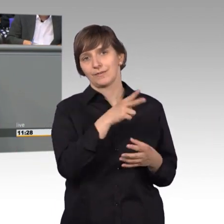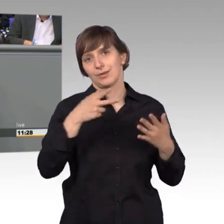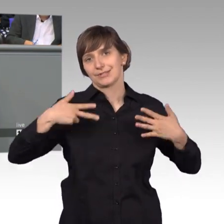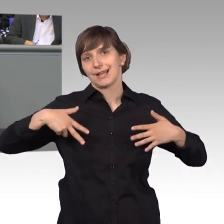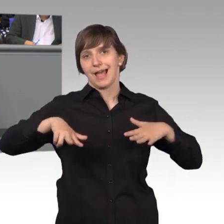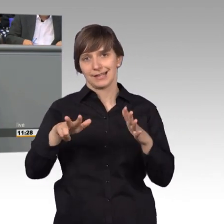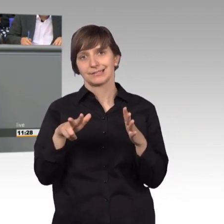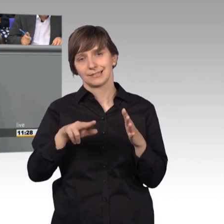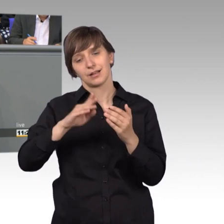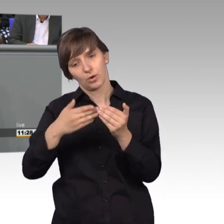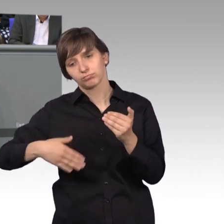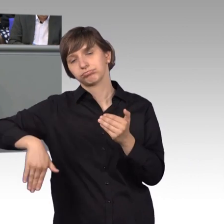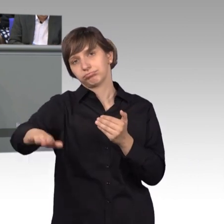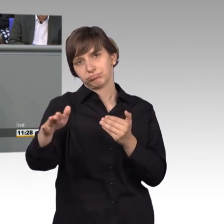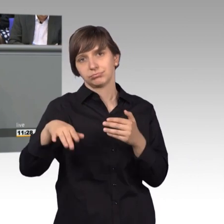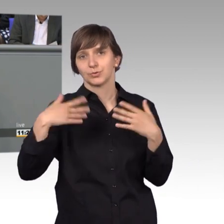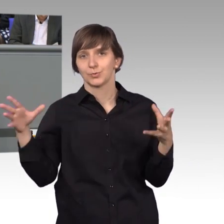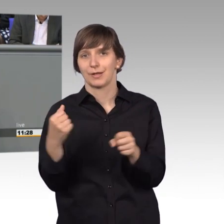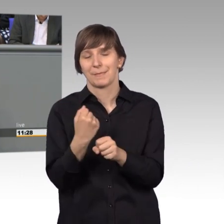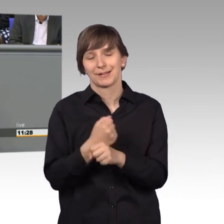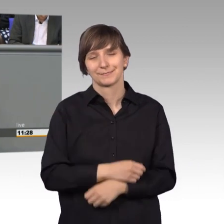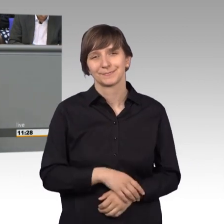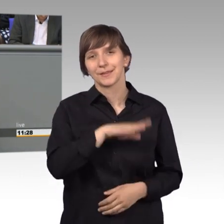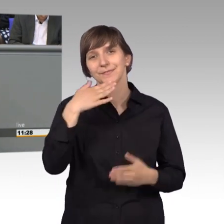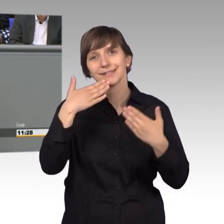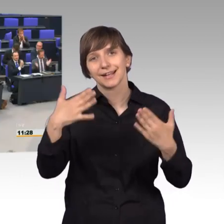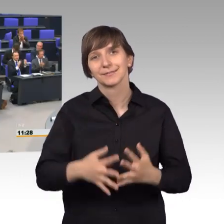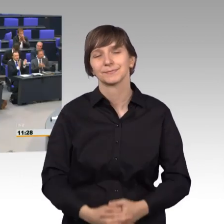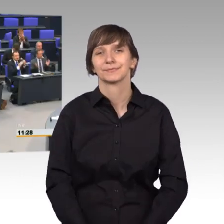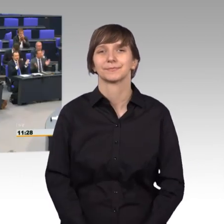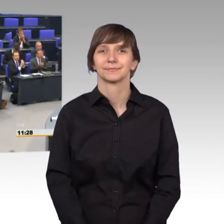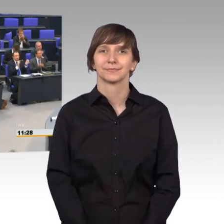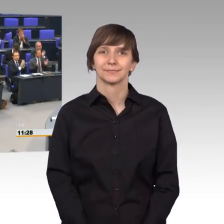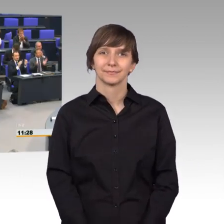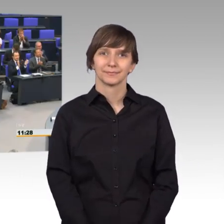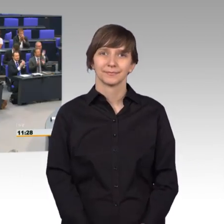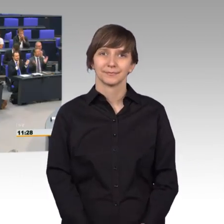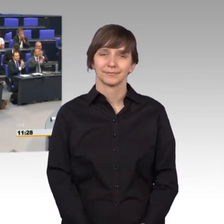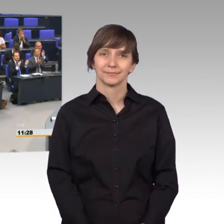und gerne auch darüber hinaus, zusammenarbeiten. Vielen Dank. [Beifall] [Vizepräsident] Vielen Dank, Herr Kollege Wendt,